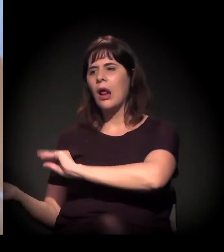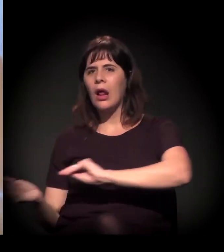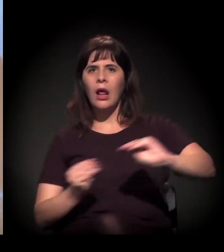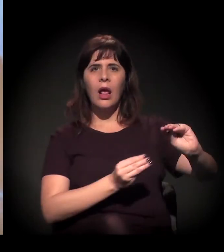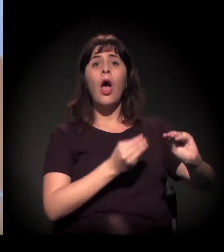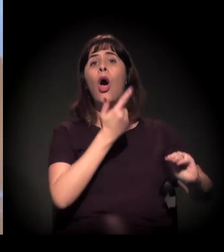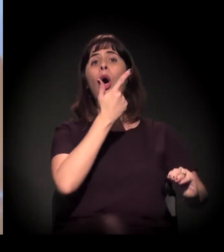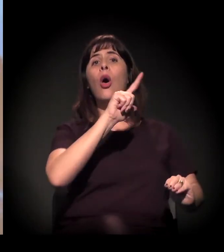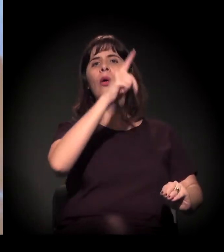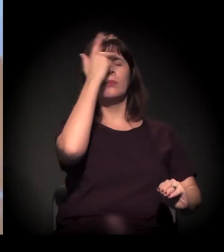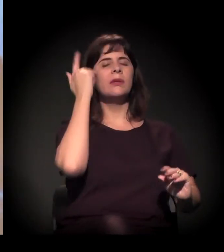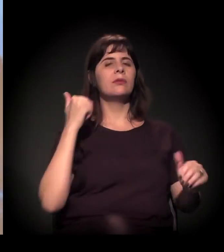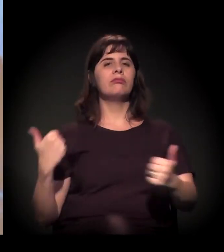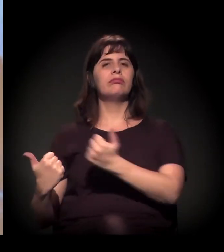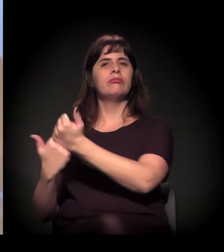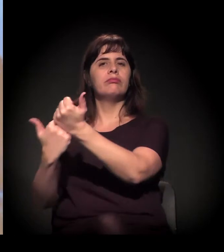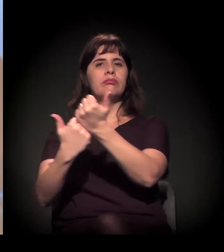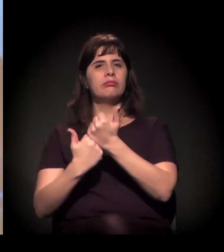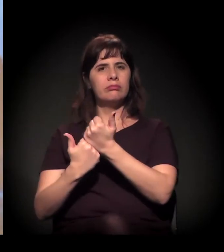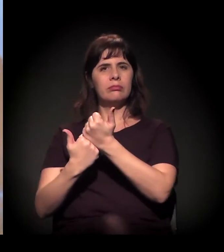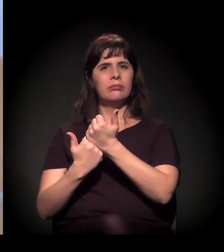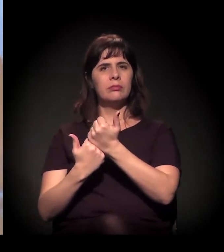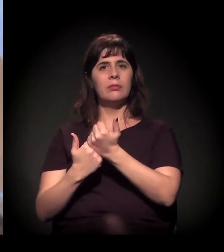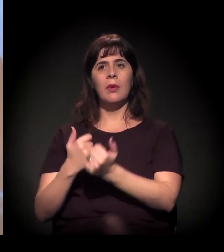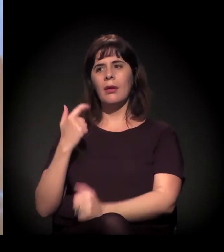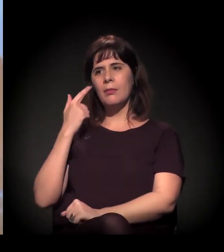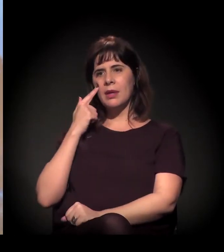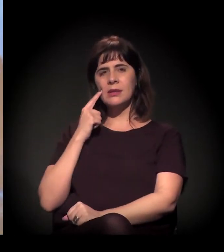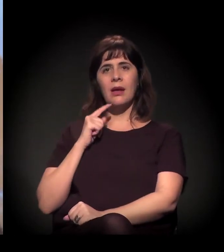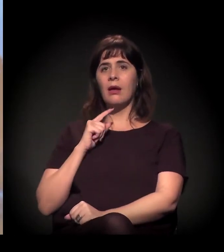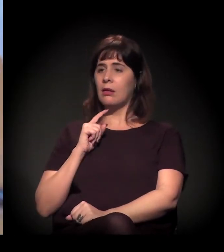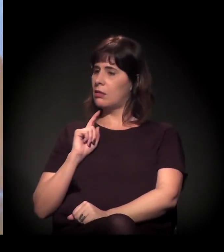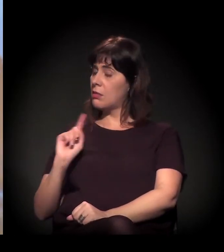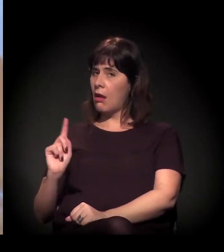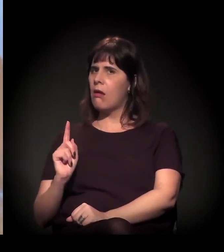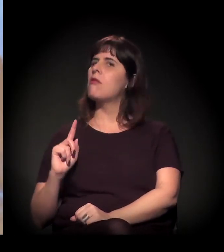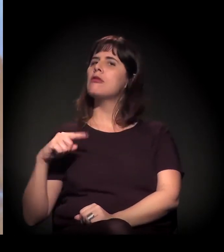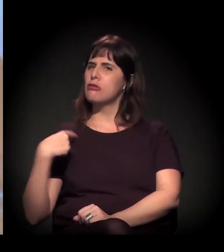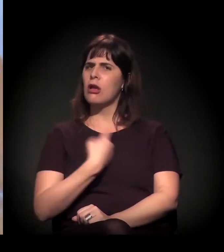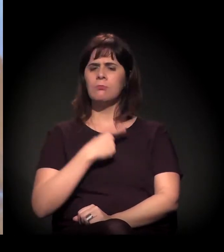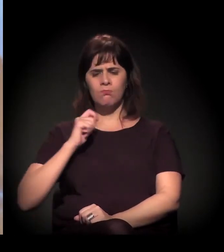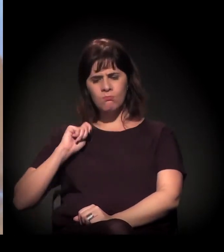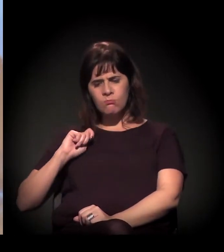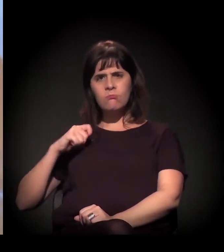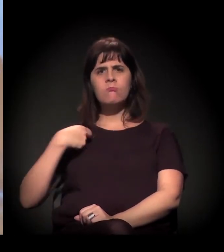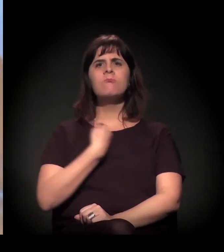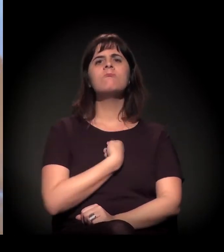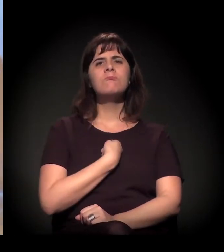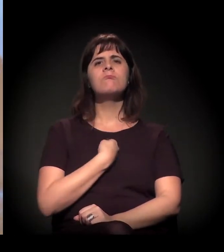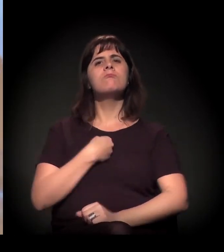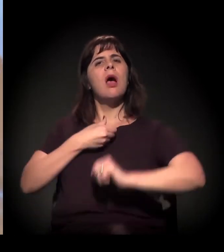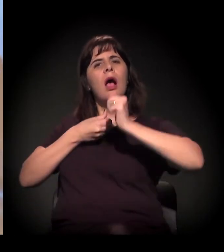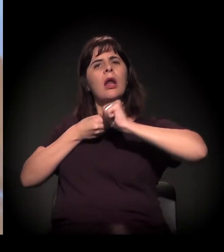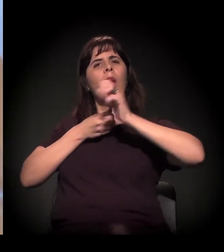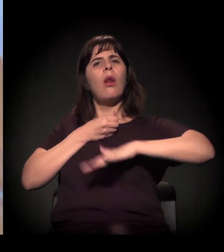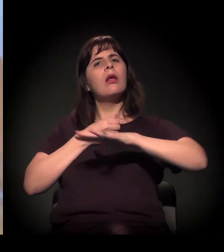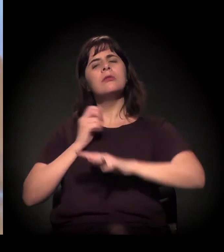a gente vai dizer: "Não, isso aqui vai ser a Cracolândia. A Cracolândia vai resistir". Nesse sentido, as pessoas vão resistir.